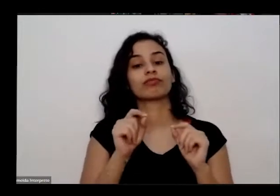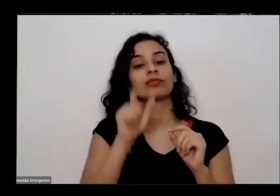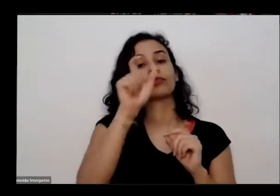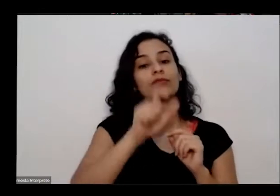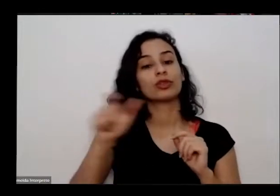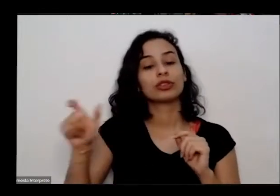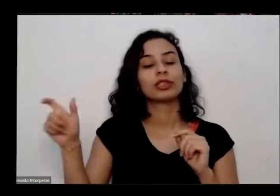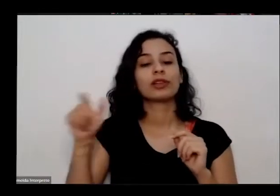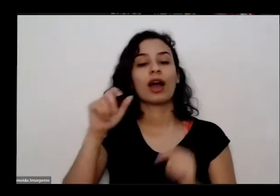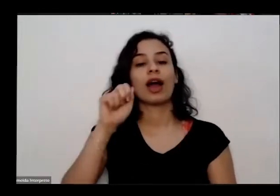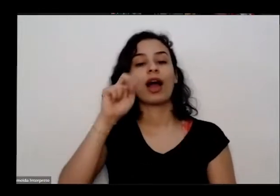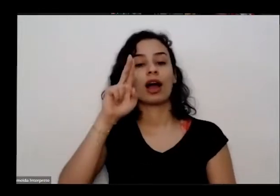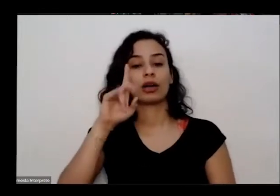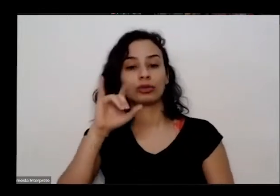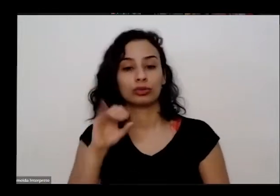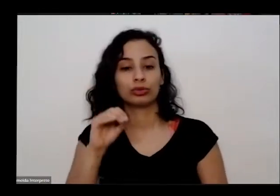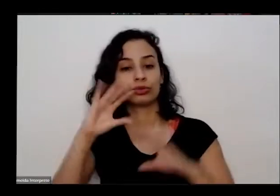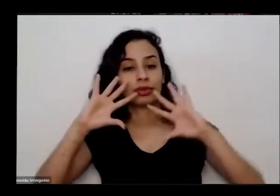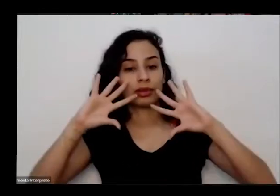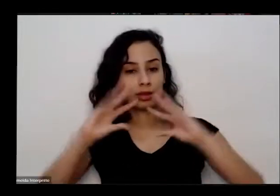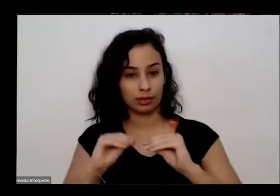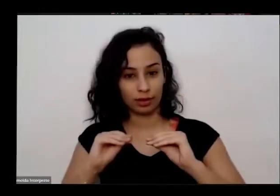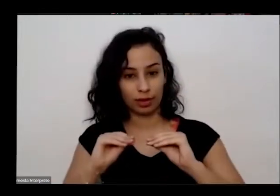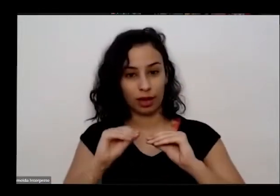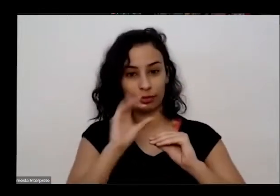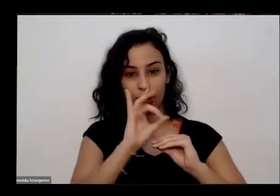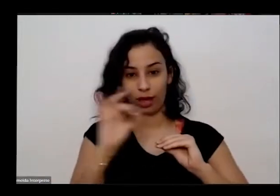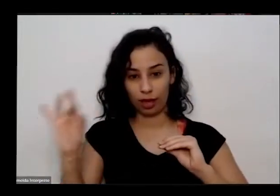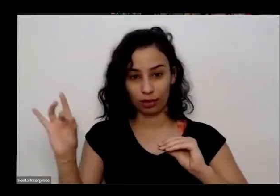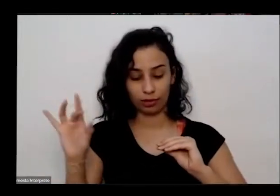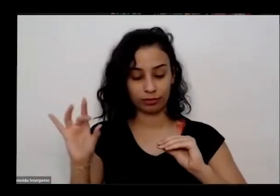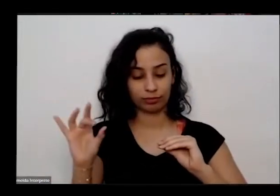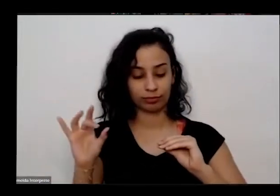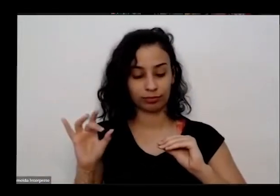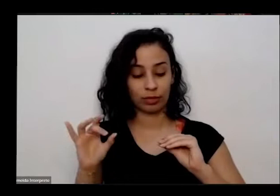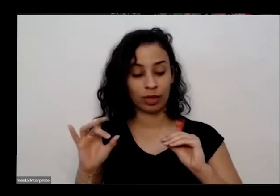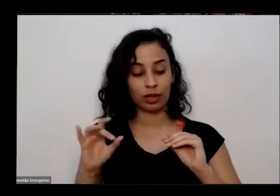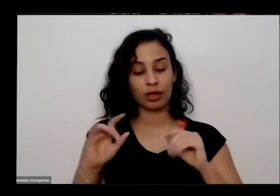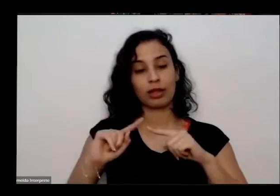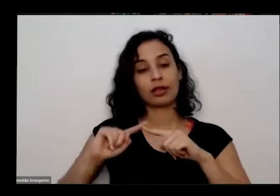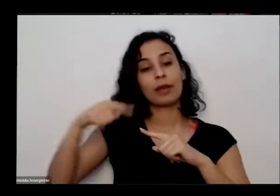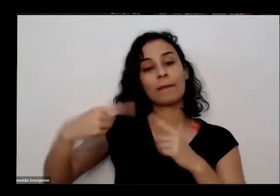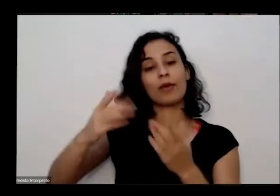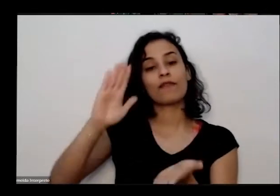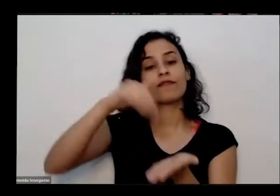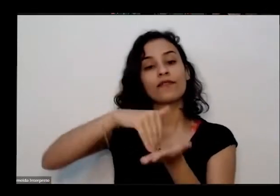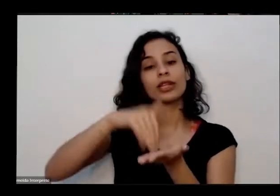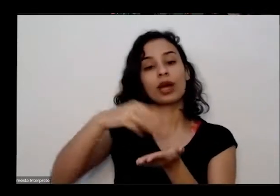desligado durante a fala do Juarez todas as e vamos ter 30 minutos no final pra de baixo Então